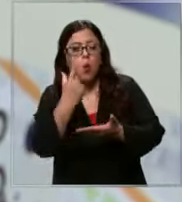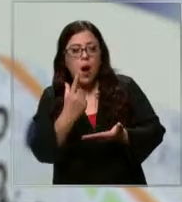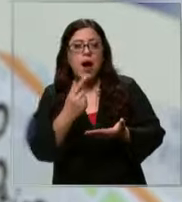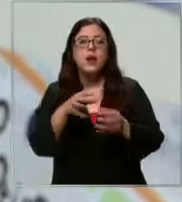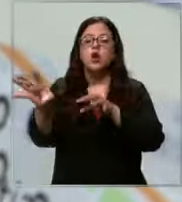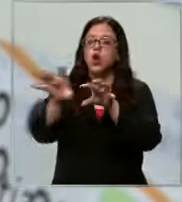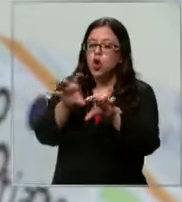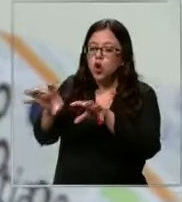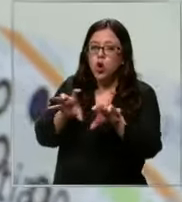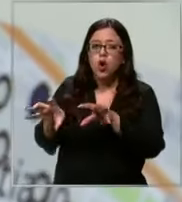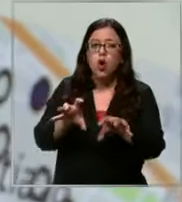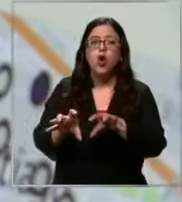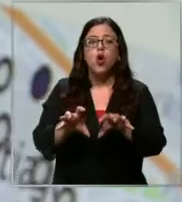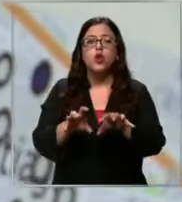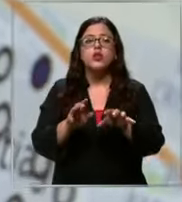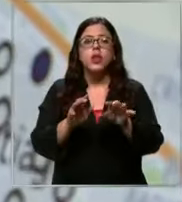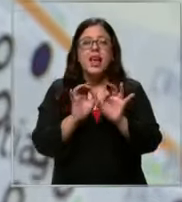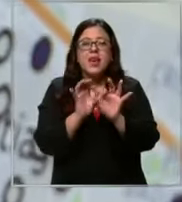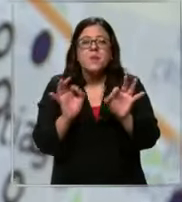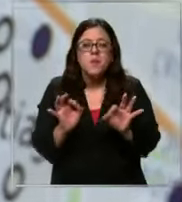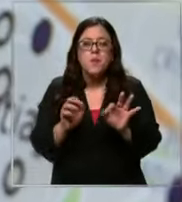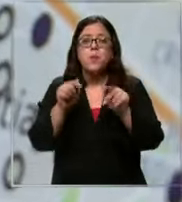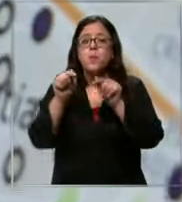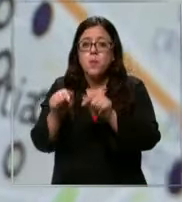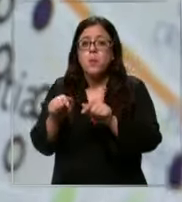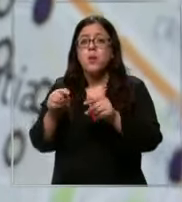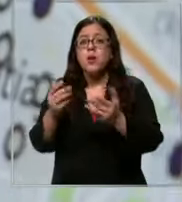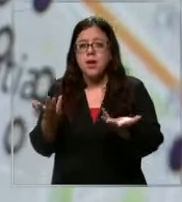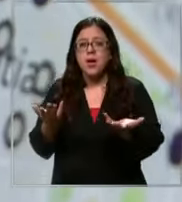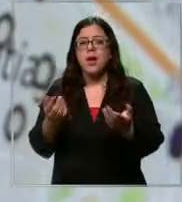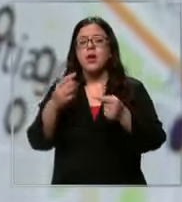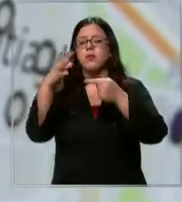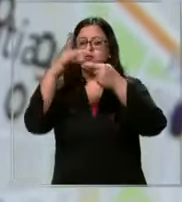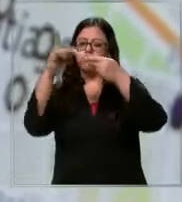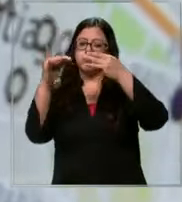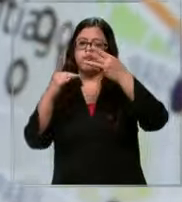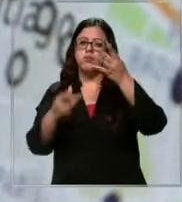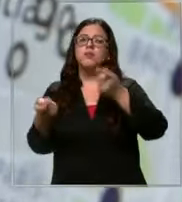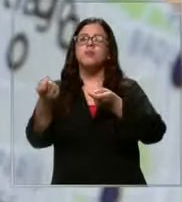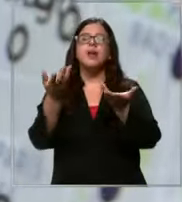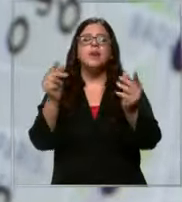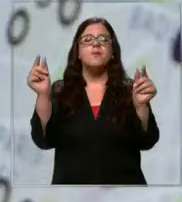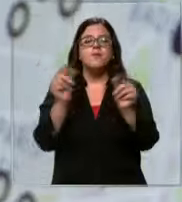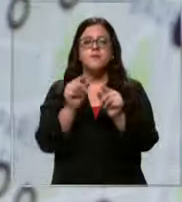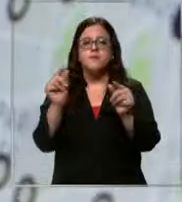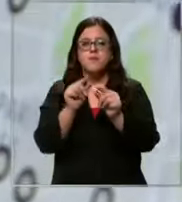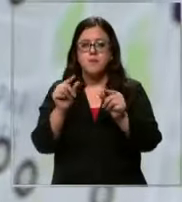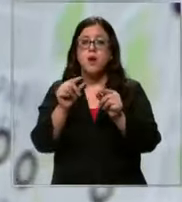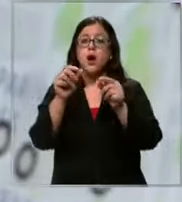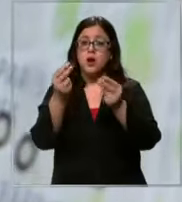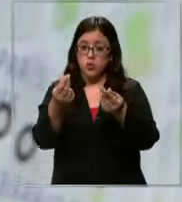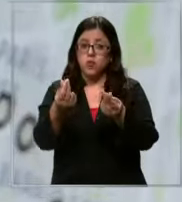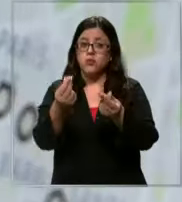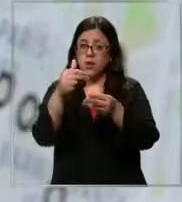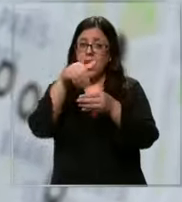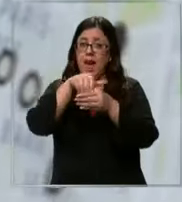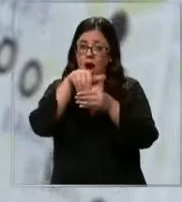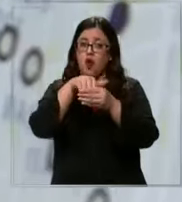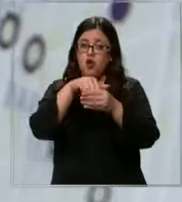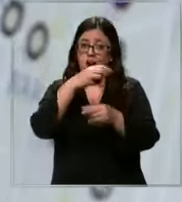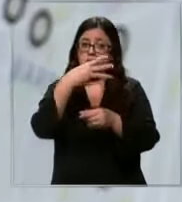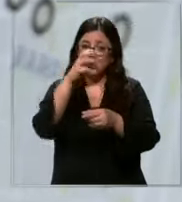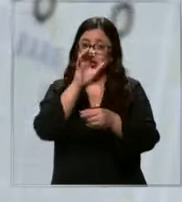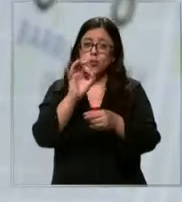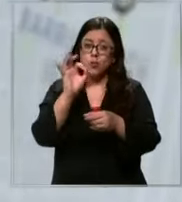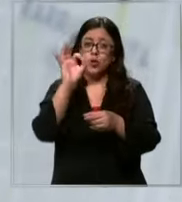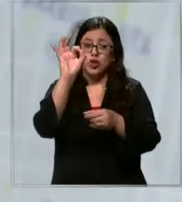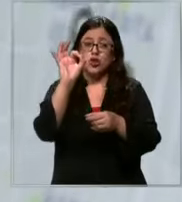producto en específico ahí se verán las opciones más económicas y se puede ahorrar hasta en un 30%